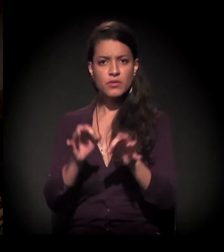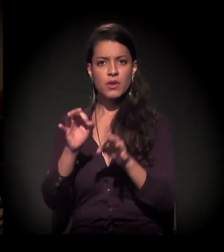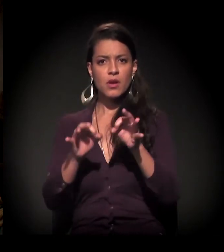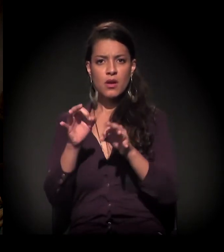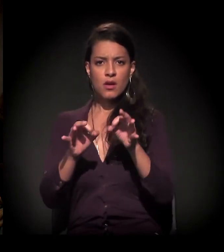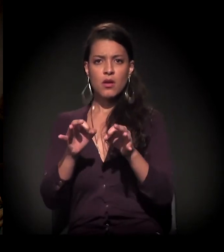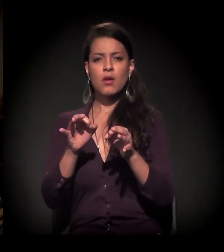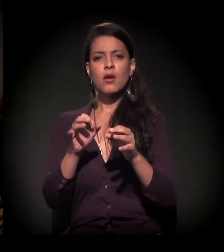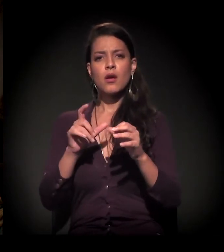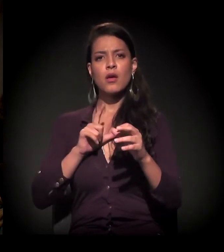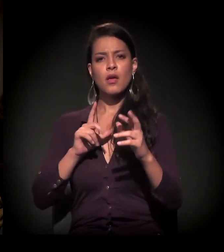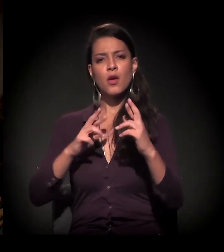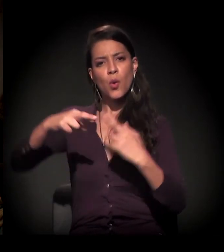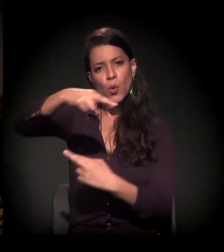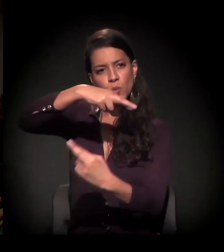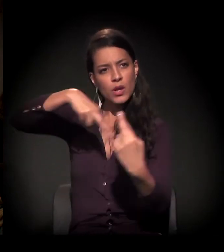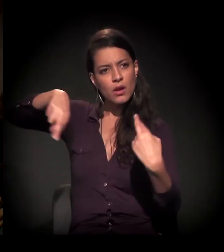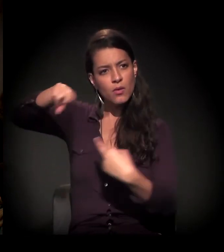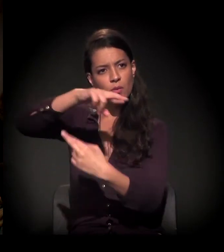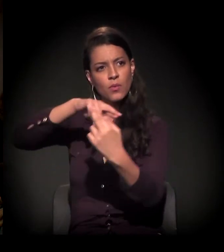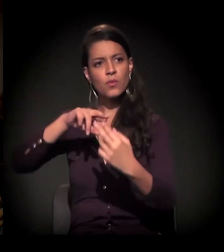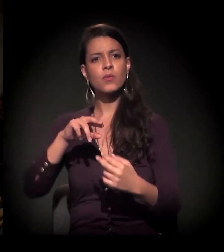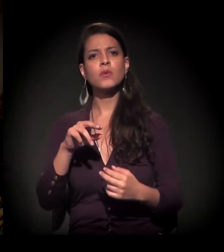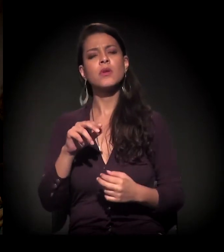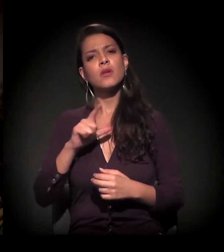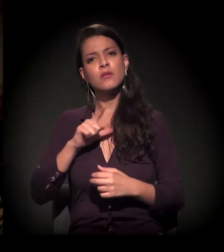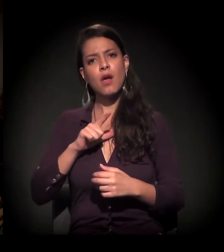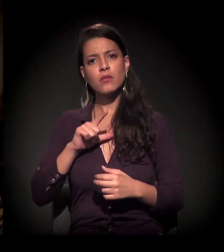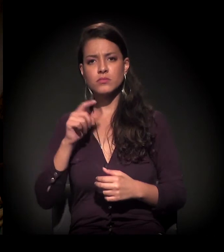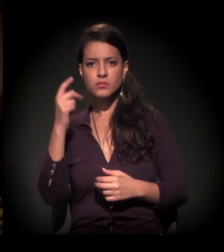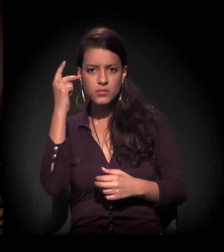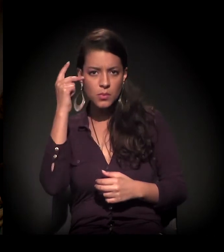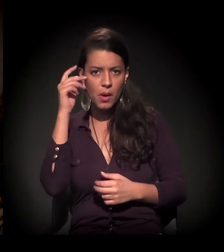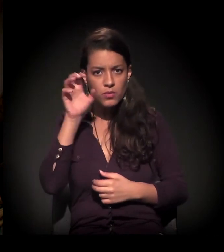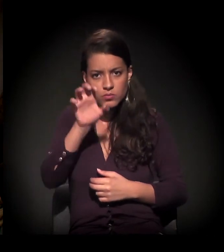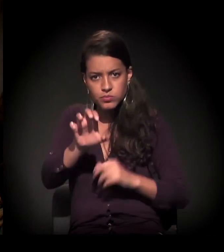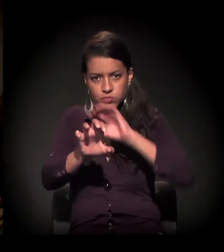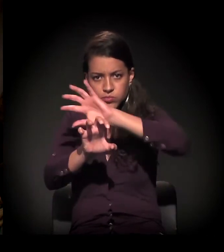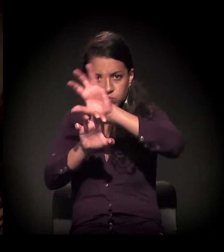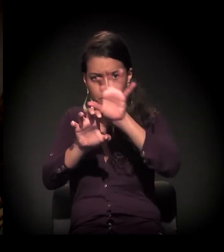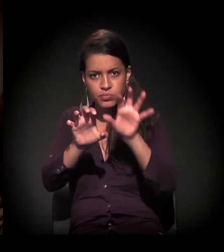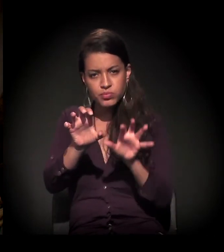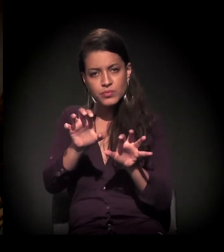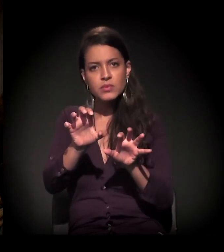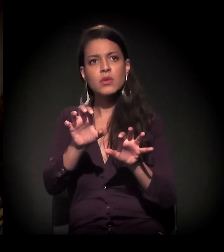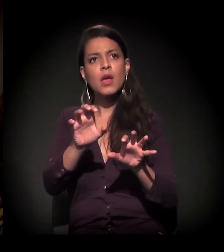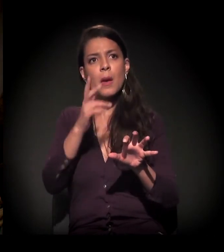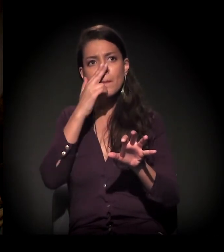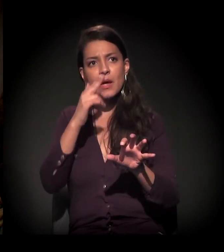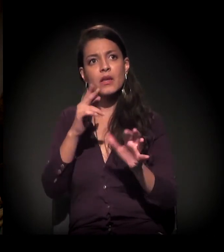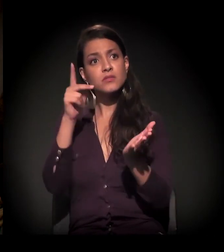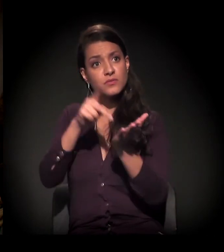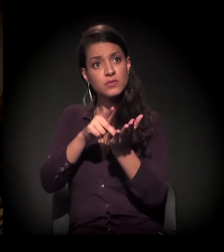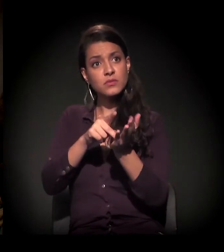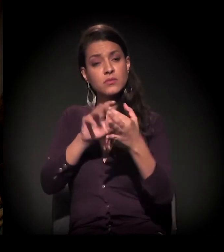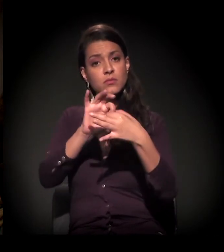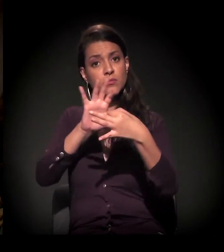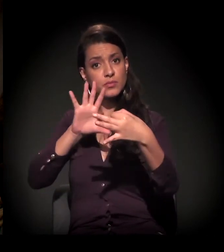de contenção da expansão da mancha urbana, é realmente é um discurso totalmente desconexo da realidade.